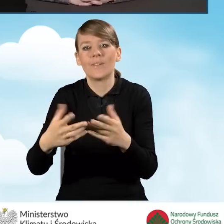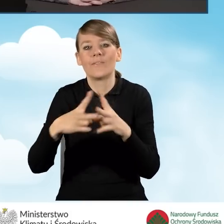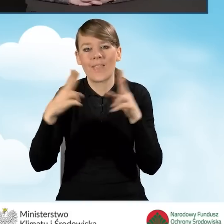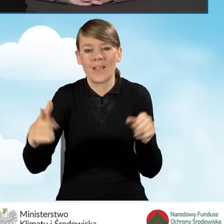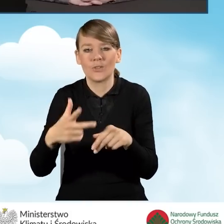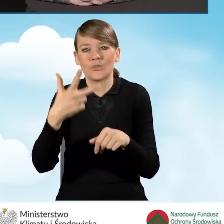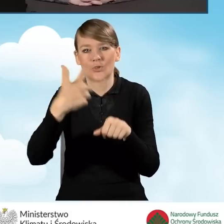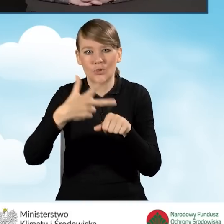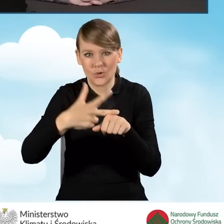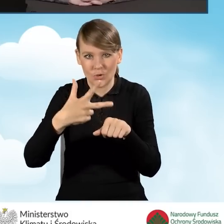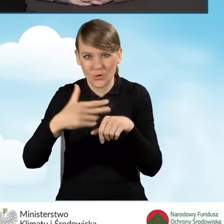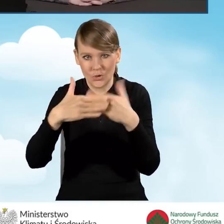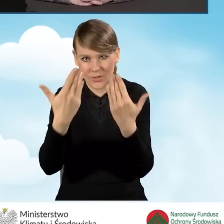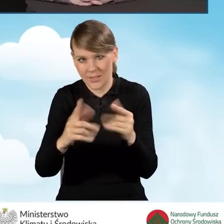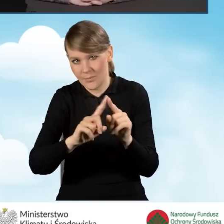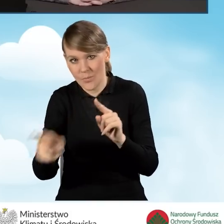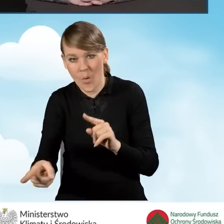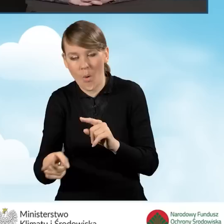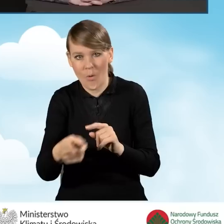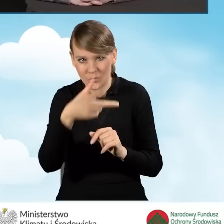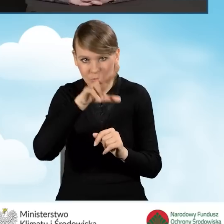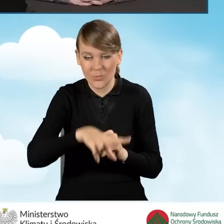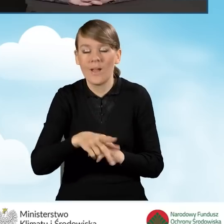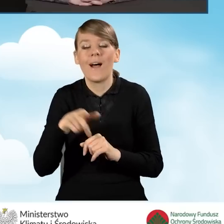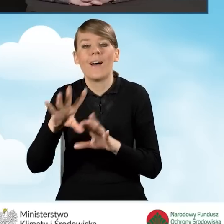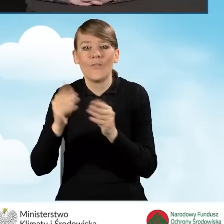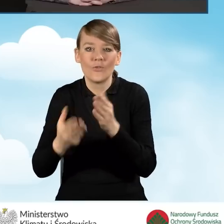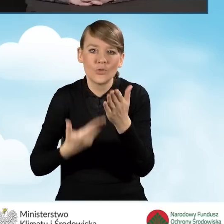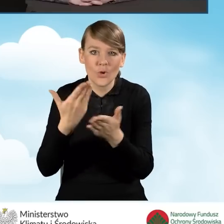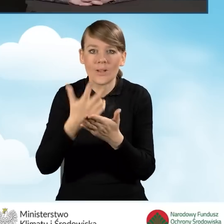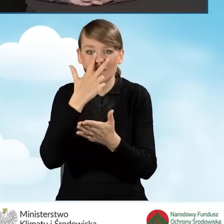i wszystkie wnioski i zaświadczenia, które miały nadane numery przez gminę